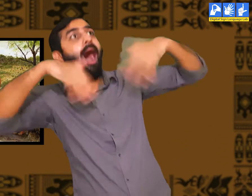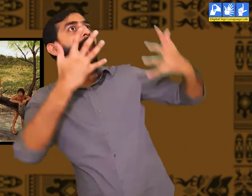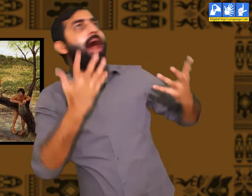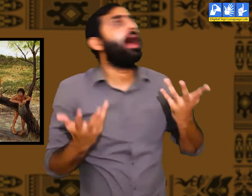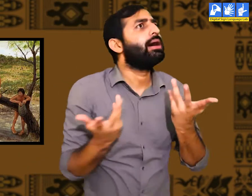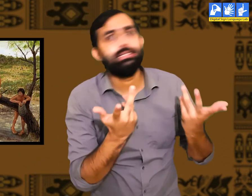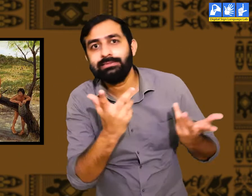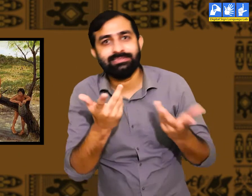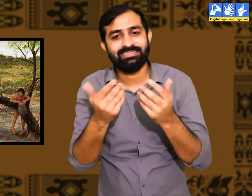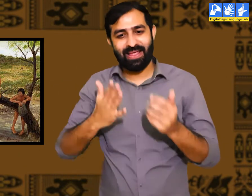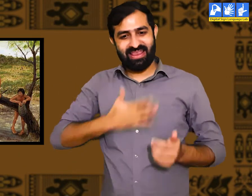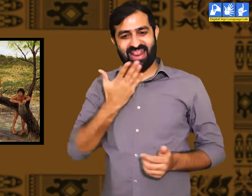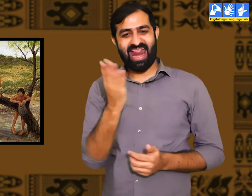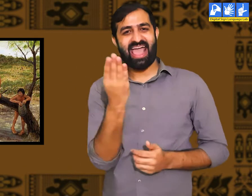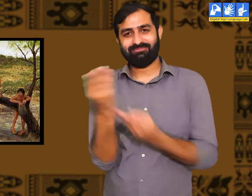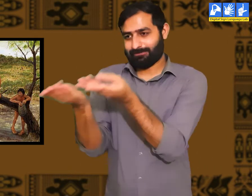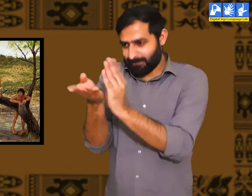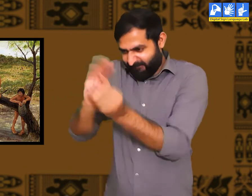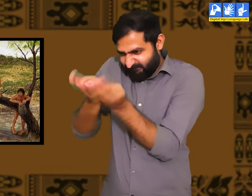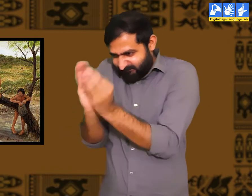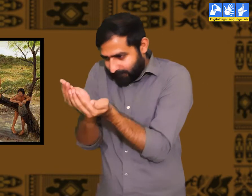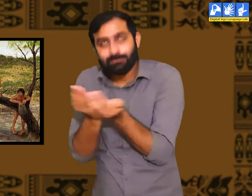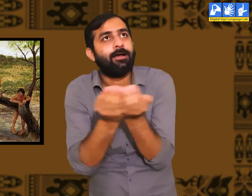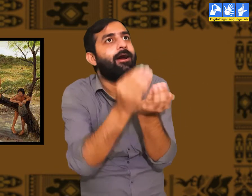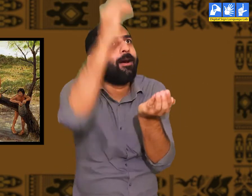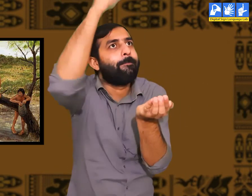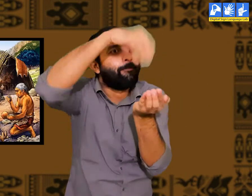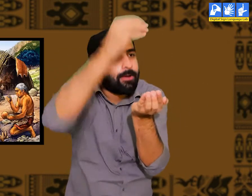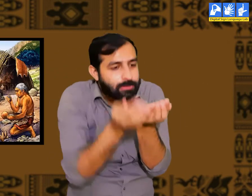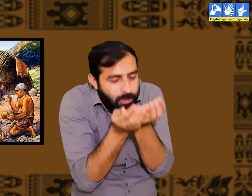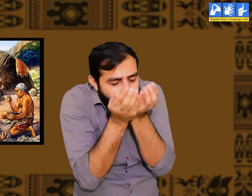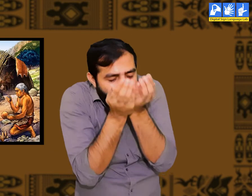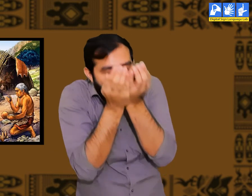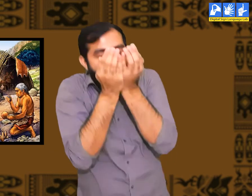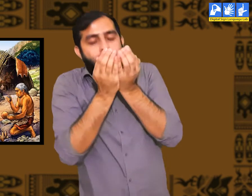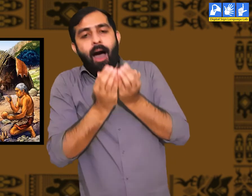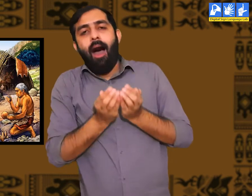की किस प्रकार एक पत्ते में पानी को डालकर उसे पीने से प्यास बुझाई जा सकती हैं।